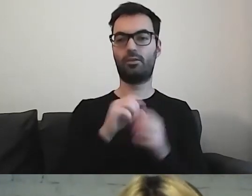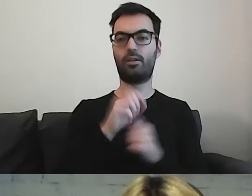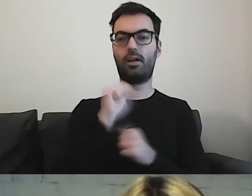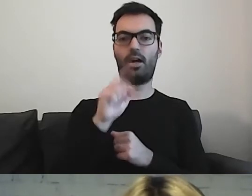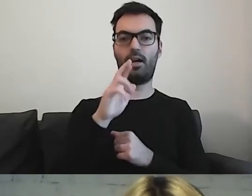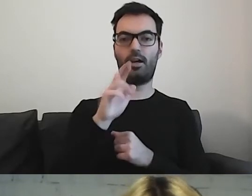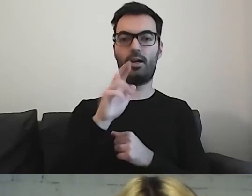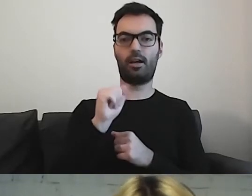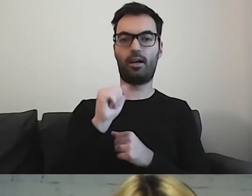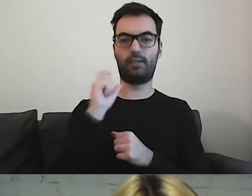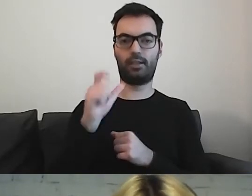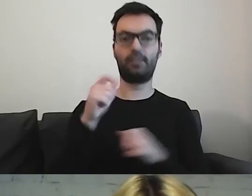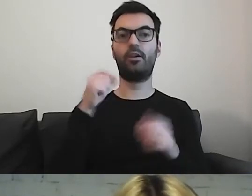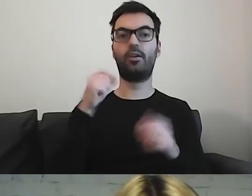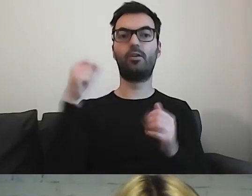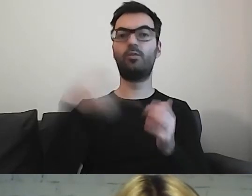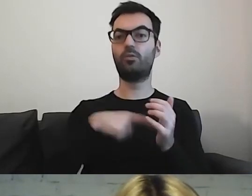Tam znajdują się piktogramy.